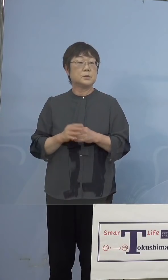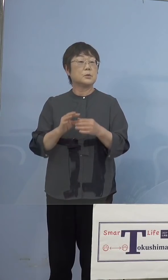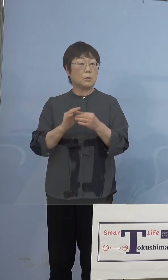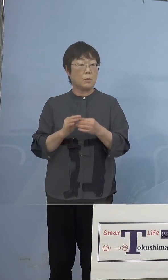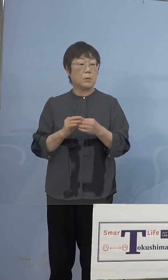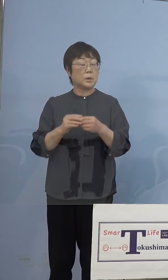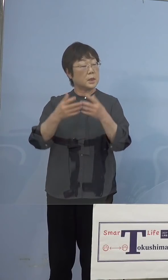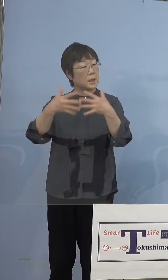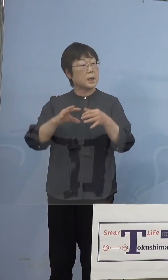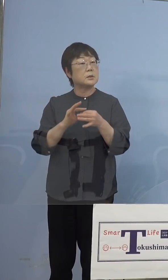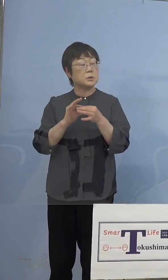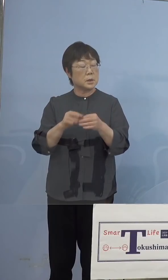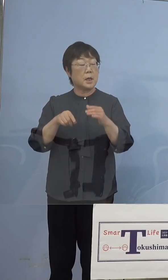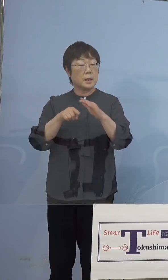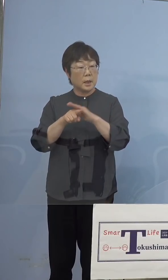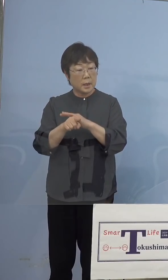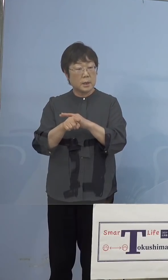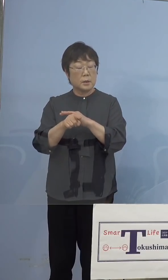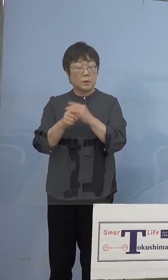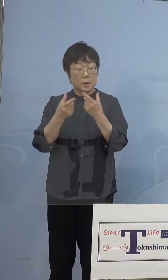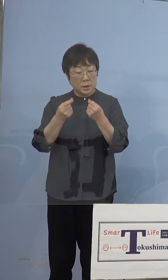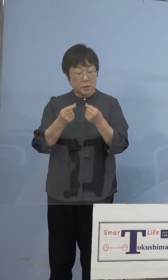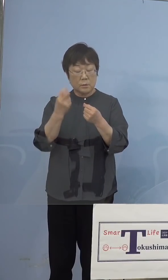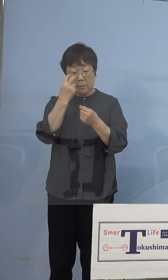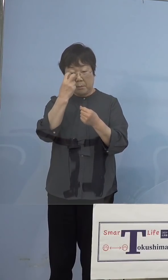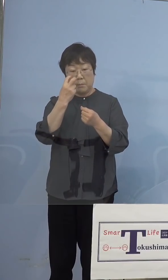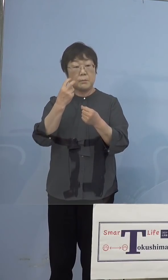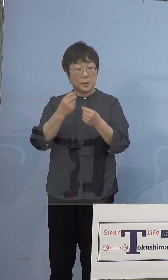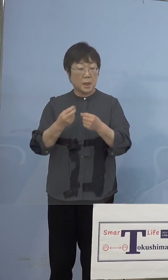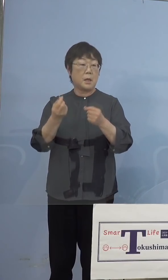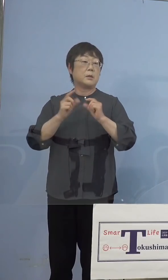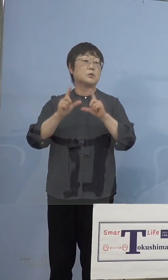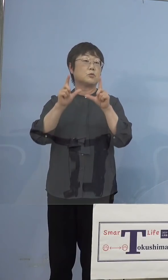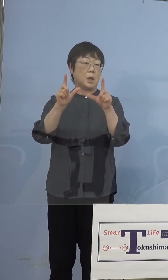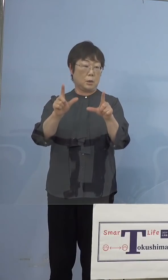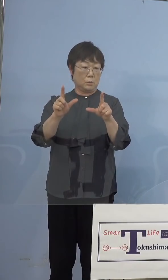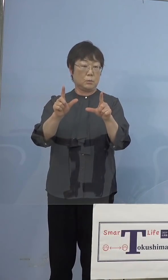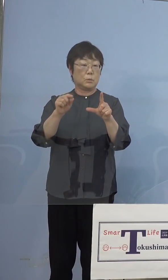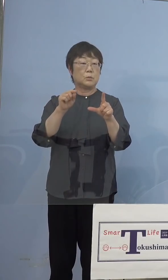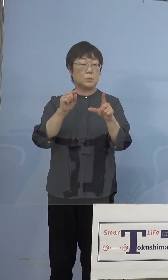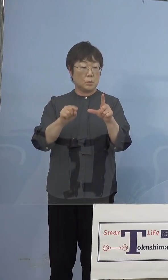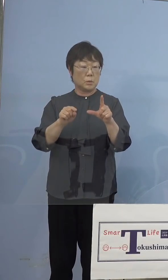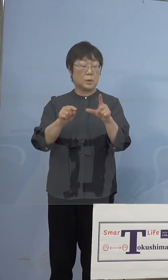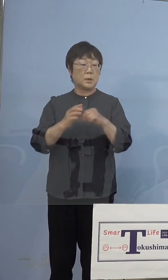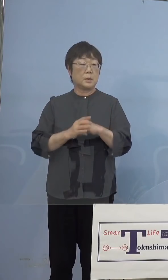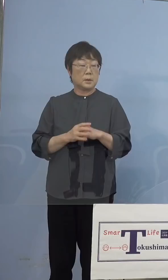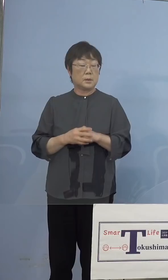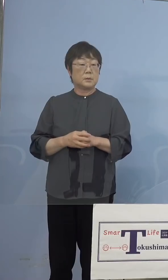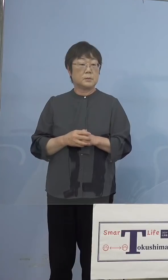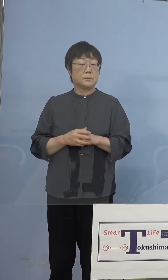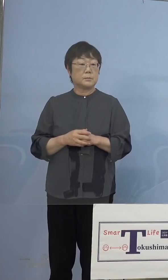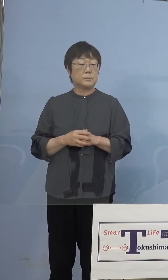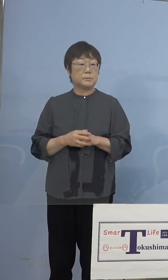まず原因をしっかりと究明をして いただいて、お知らせをいただくと つまり粗製濫造をしたからこういうことに